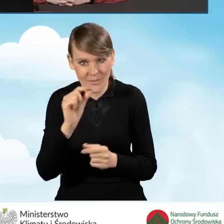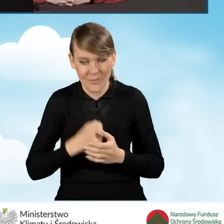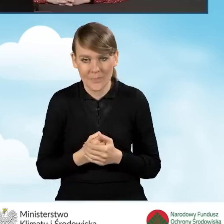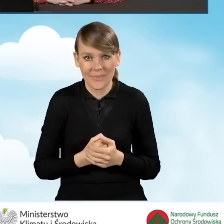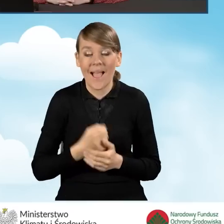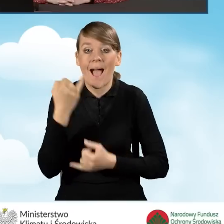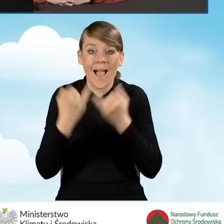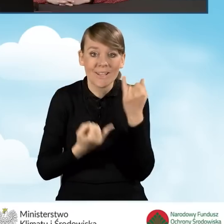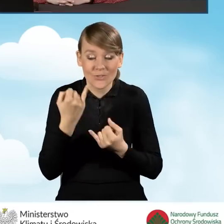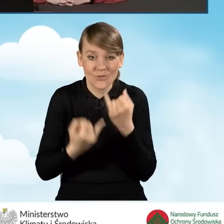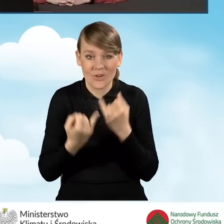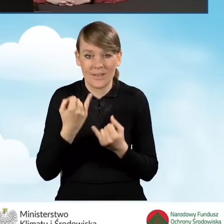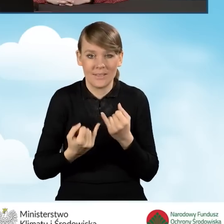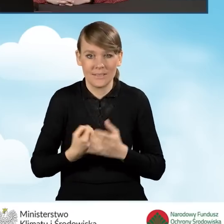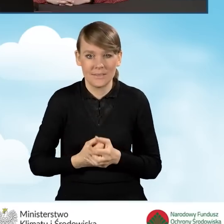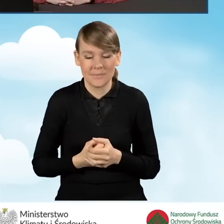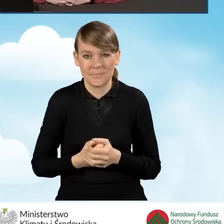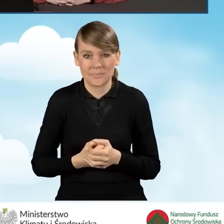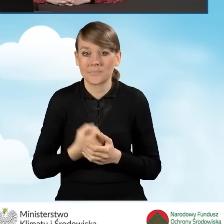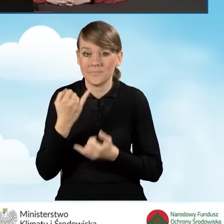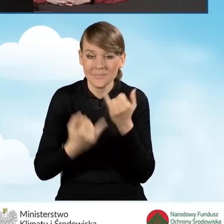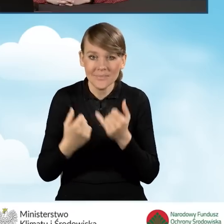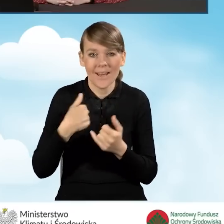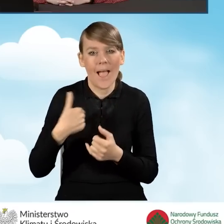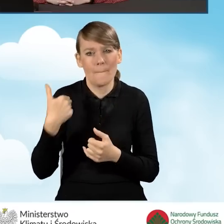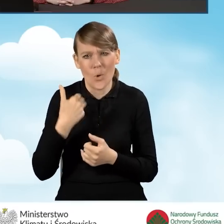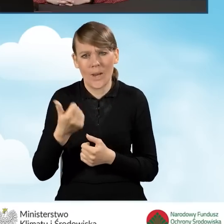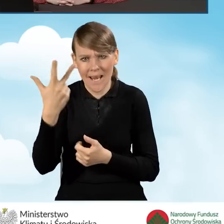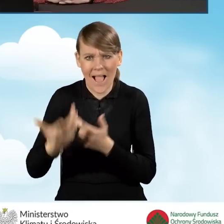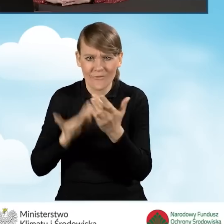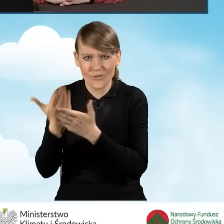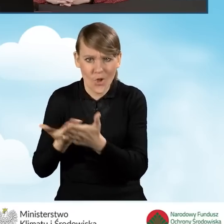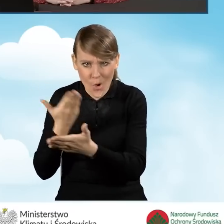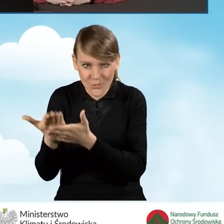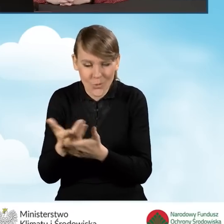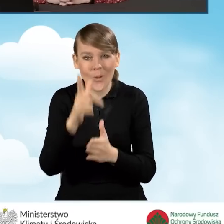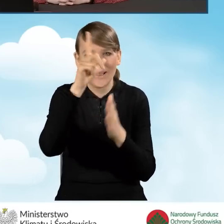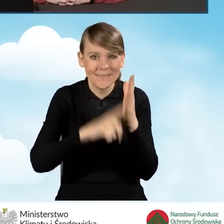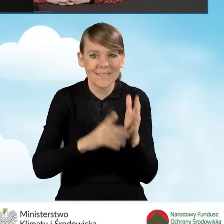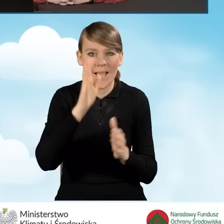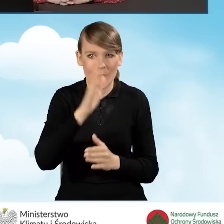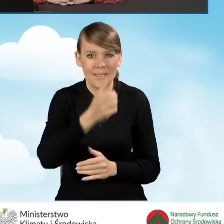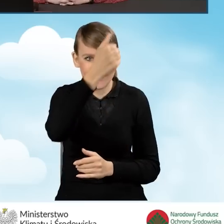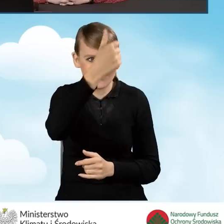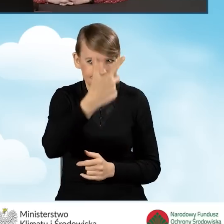Natomiast w sytuacji, kiedy tych wniosków było kilka, będziemy mieć różne wiele pozycji, wiele wierszy.